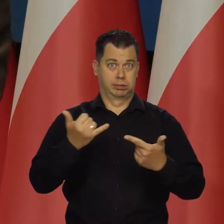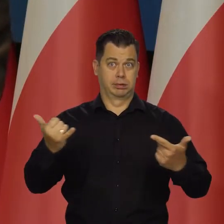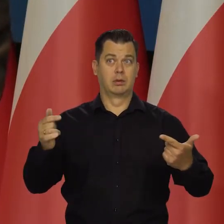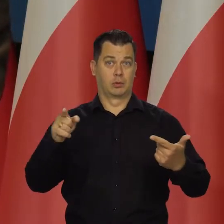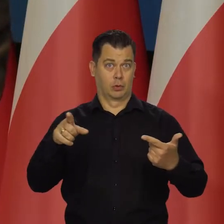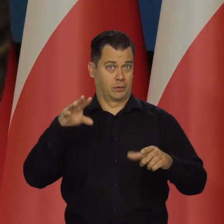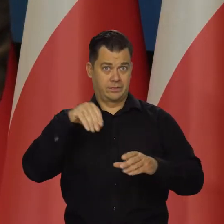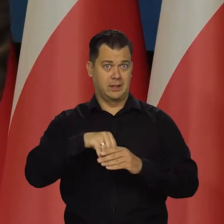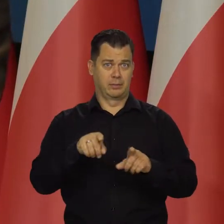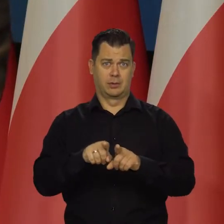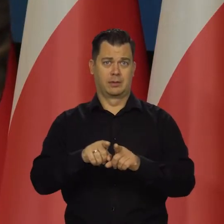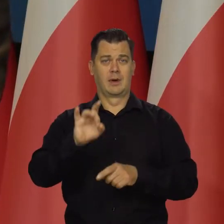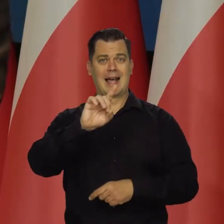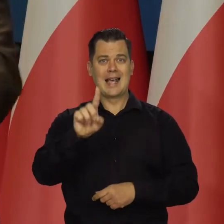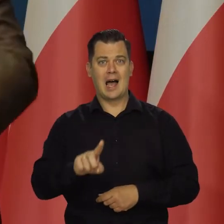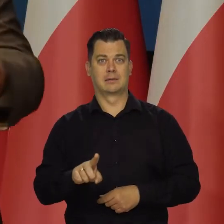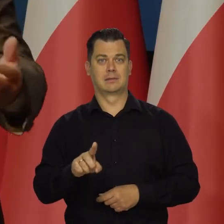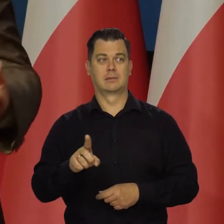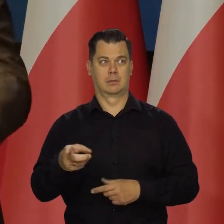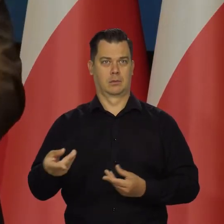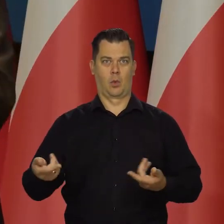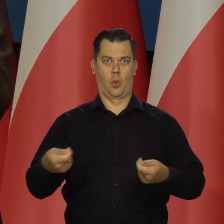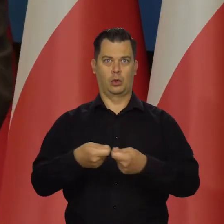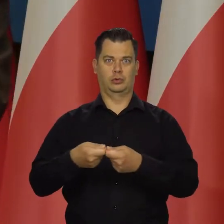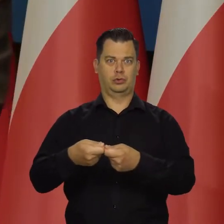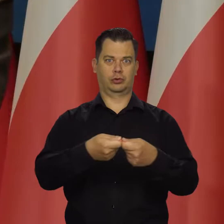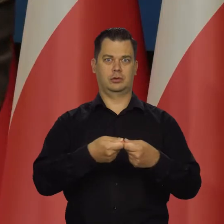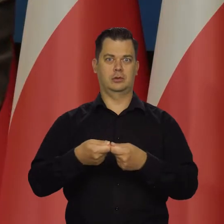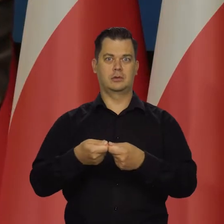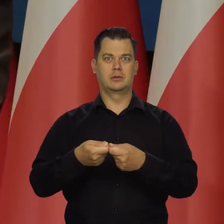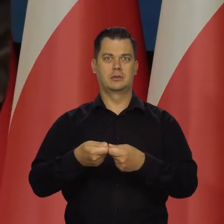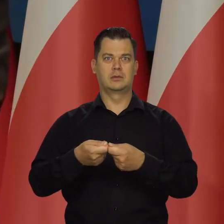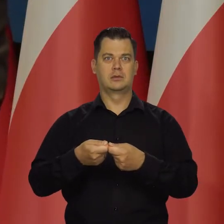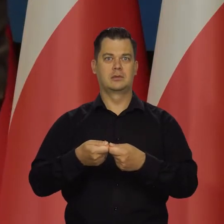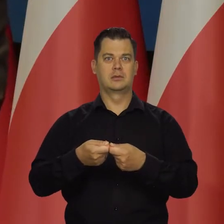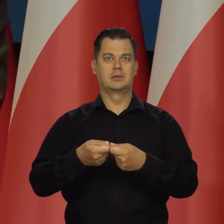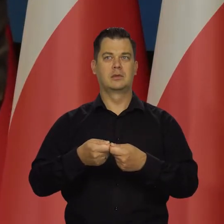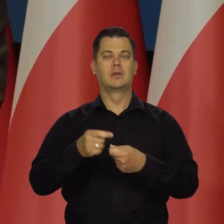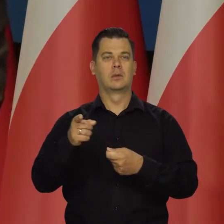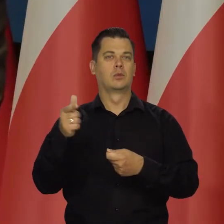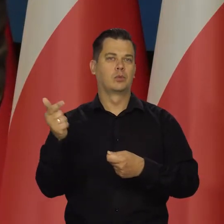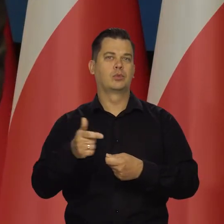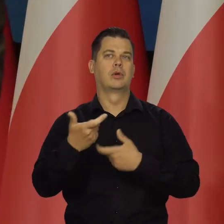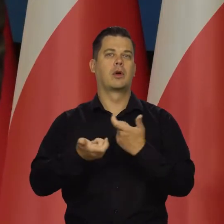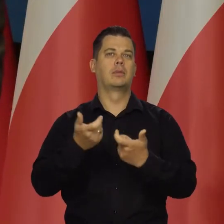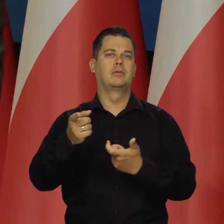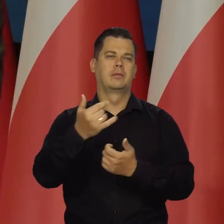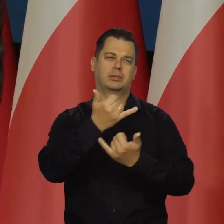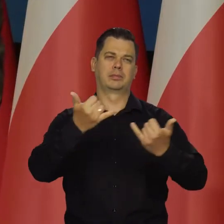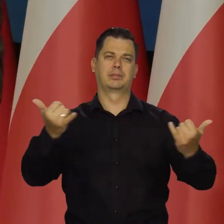no bo przecież wszystkie kraje produkują więcej materiałów wybuchowych, amunicji i tak dalej. Wszędzie jest brak.